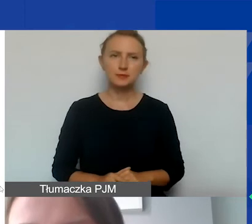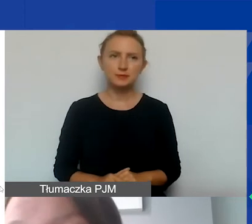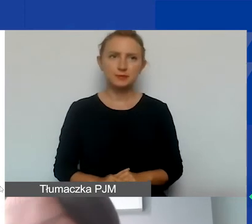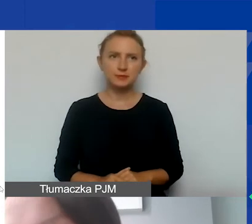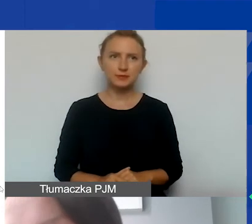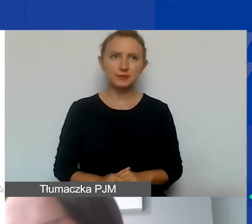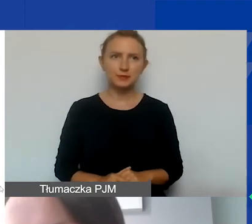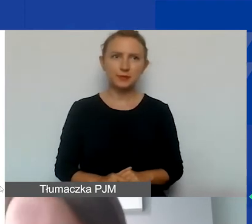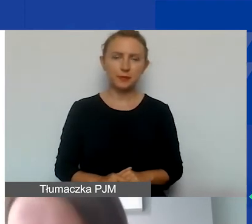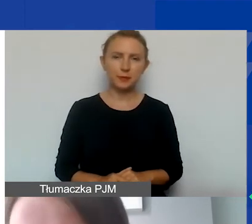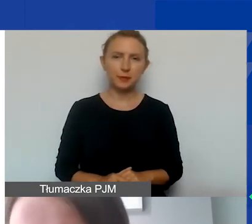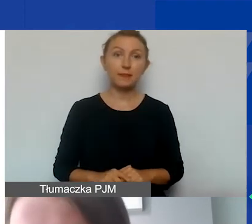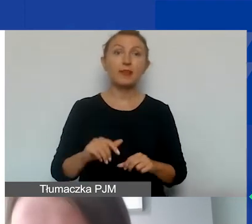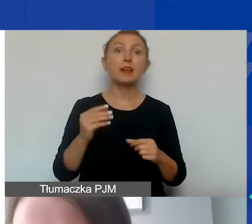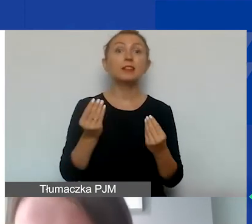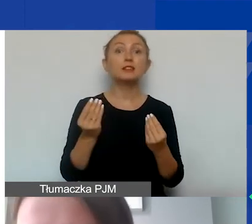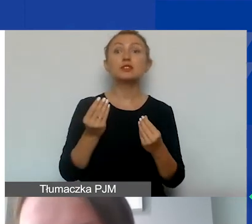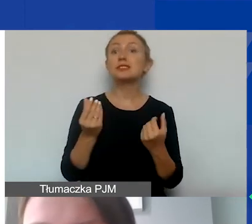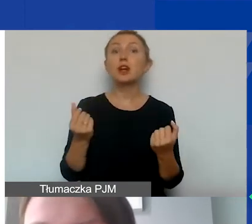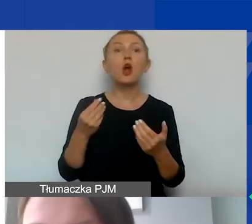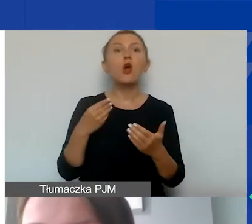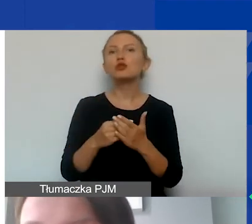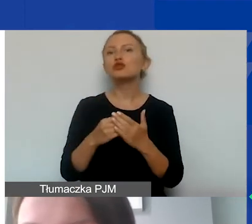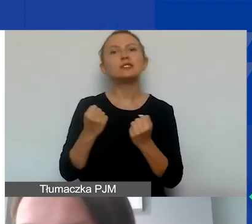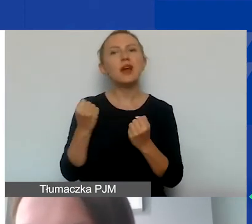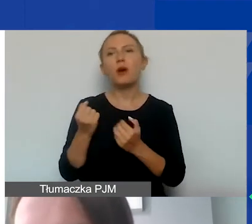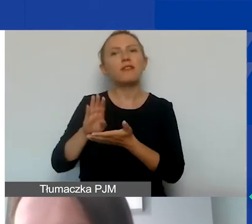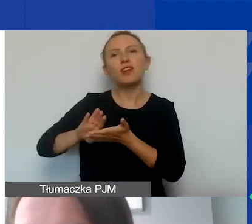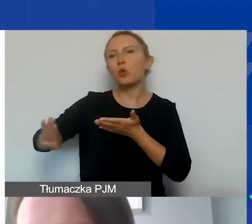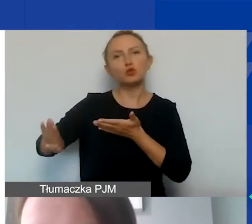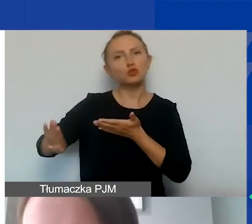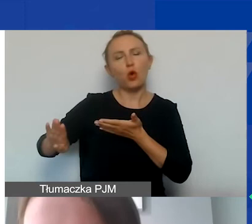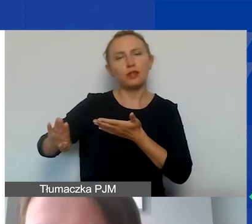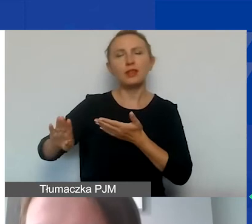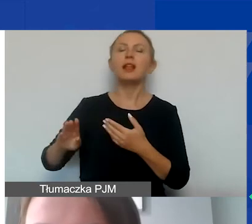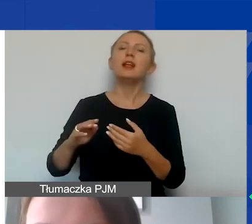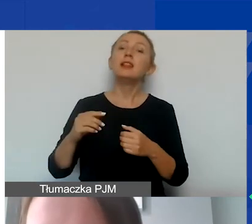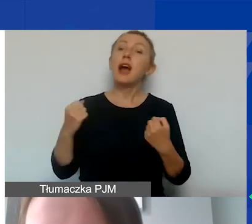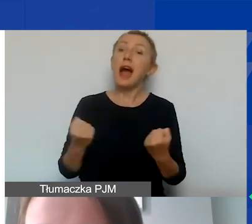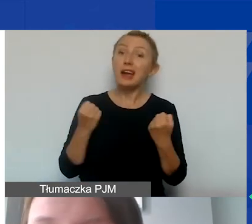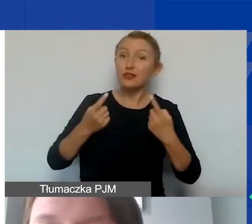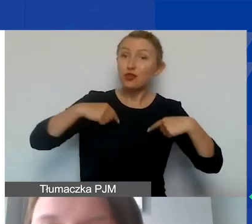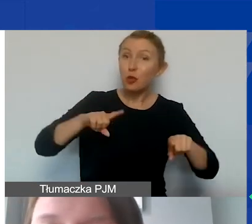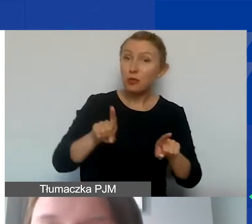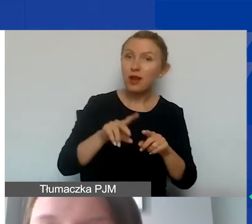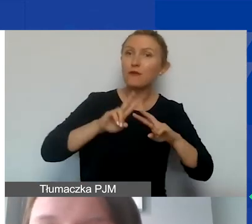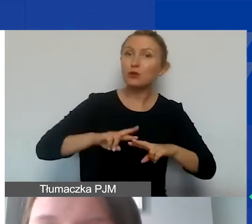Mamy jeszcze koszty działań wykluczonych. W ramach programu Aktywni Obywatele Fundusz Regionalny